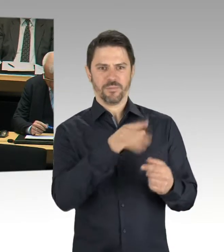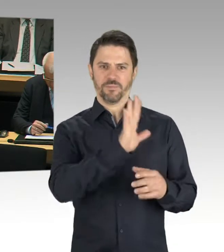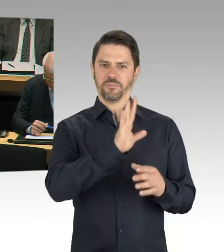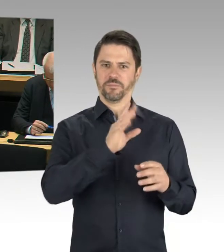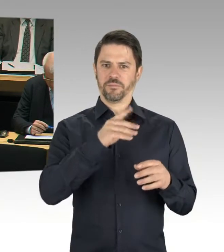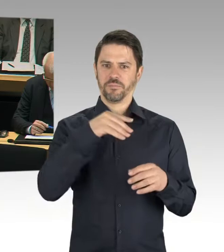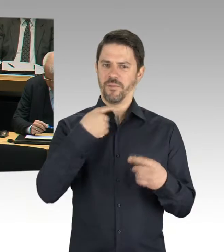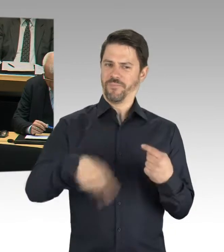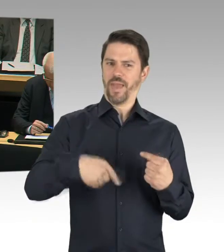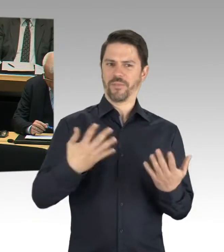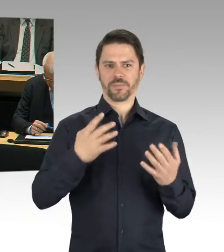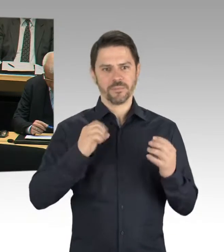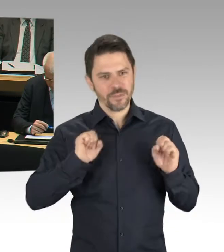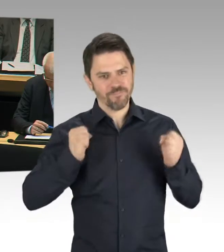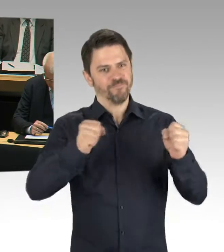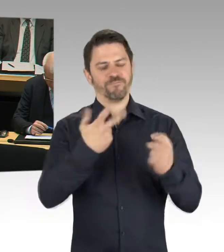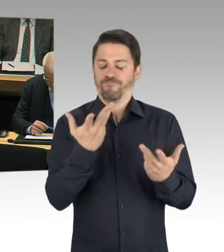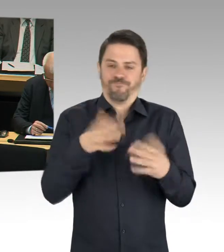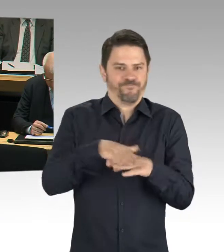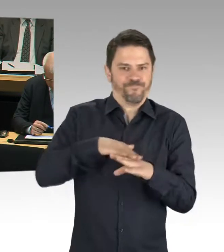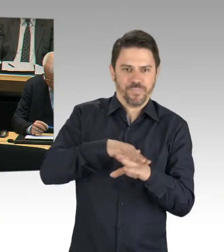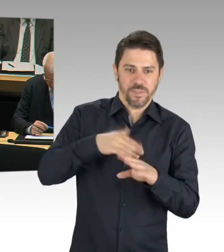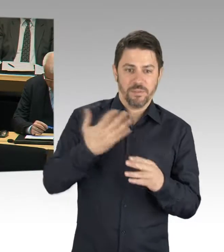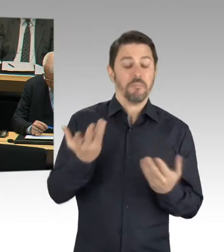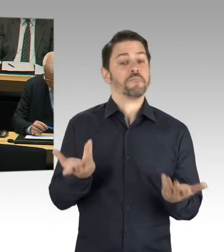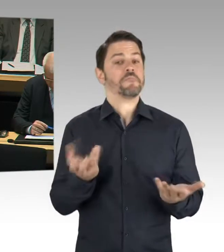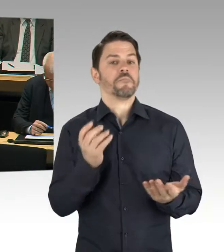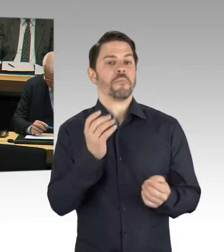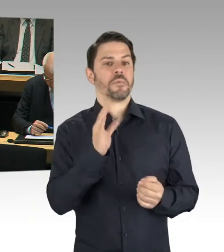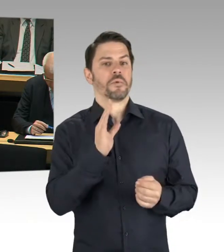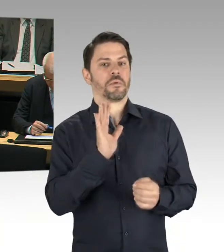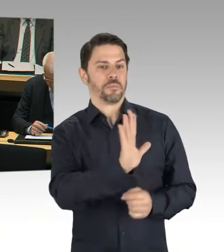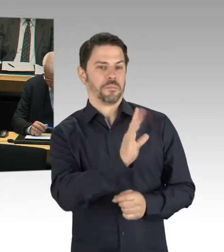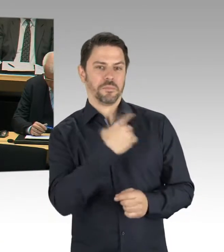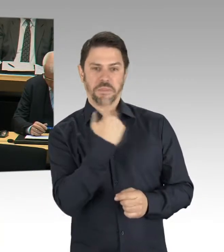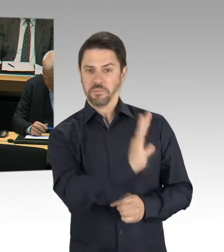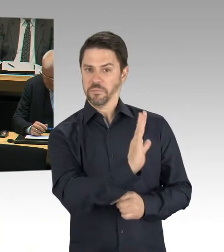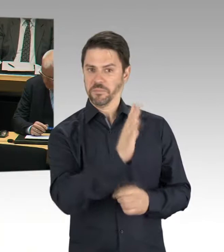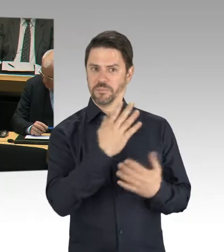als VEB auf dem Abstellgleis der Industriegeschichte zu landen? (Lachen)